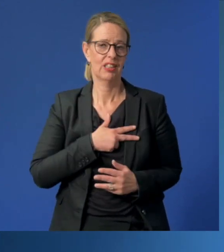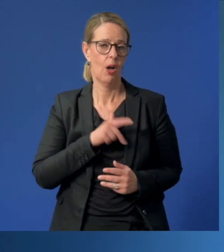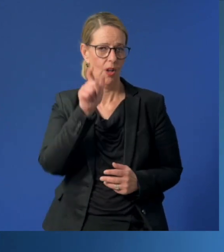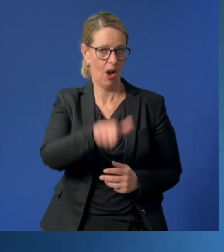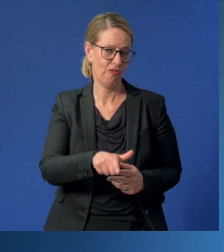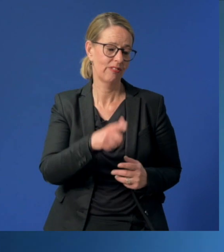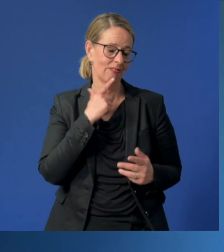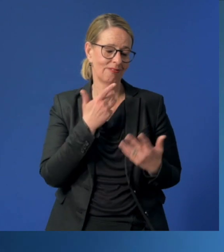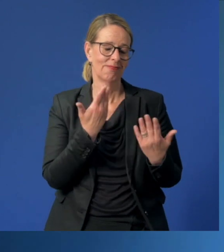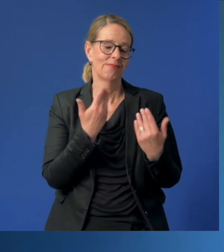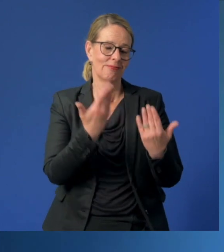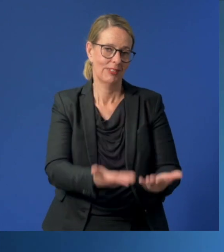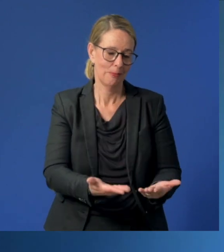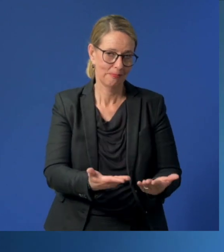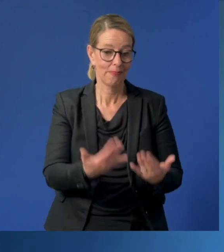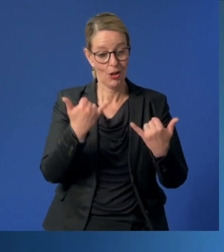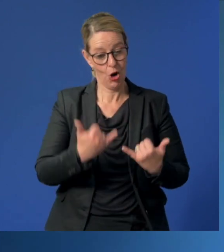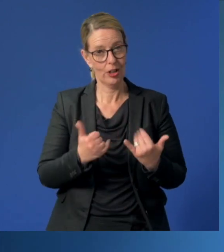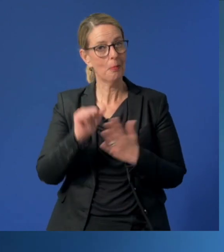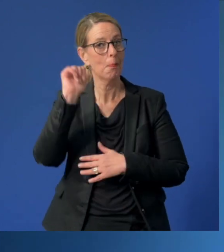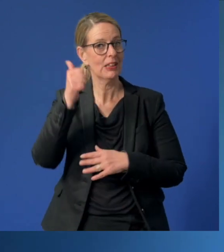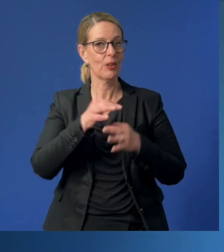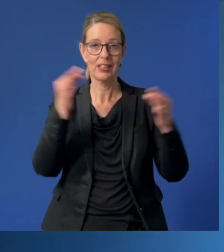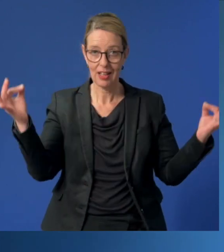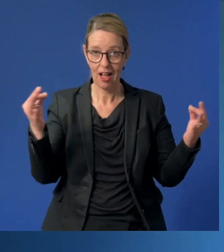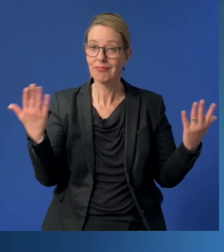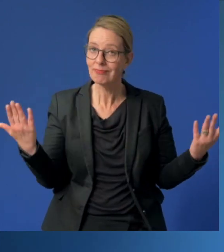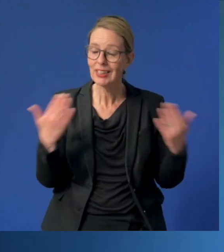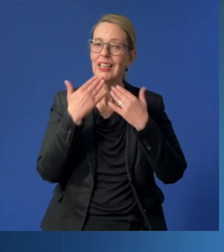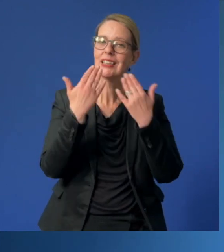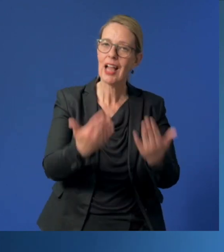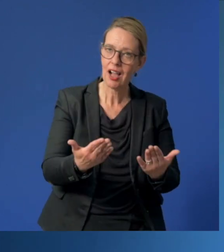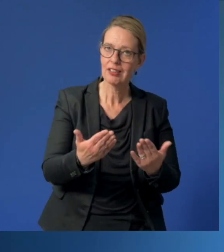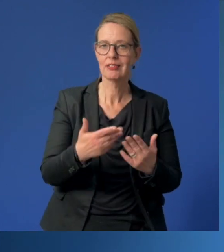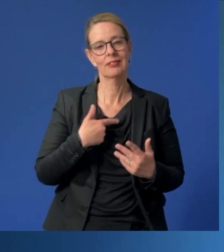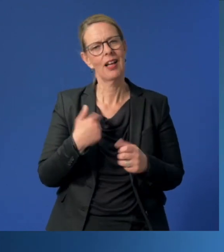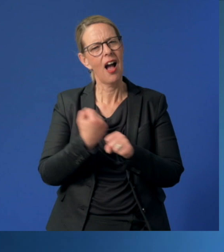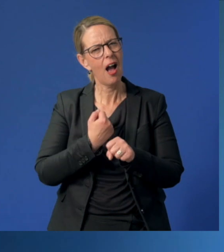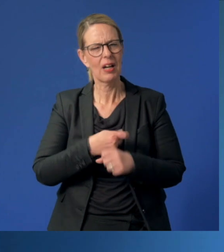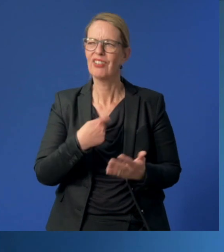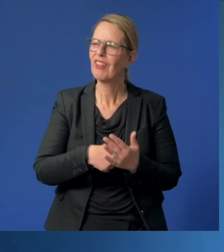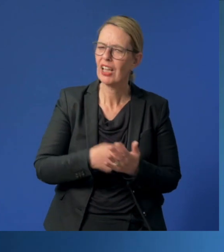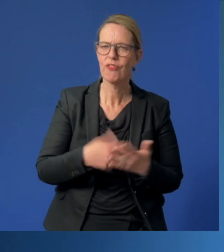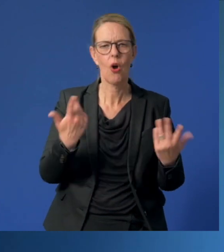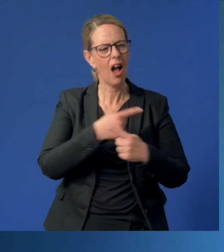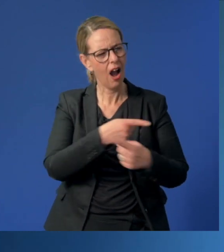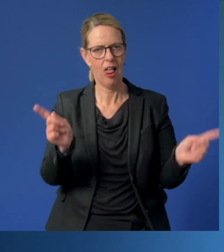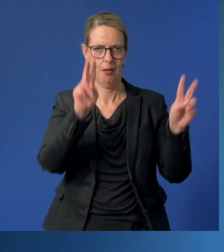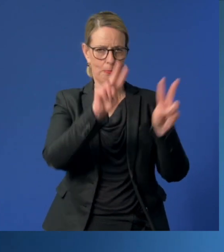Und deshalb sage ich heute an diesem besonderen Tag „Danke“ für die wertvolle Arbeit allen Betreuerinnen und Betreuern!